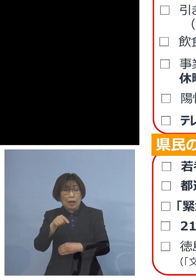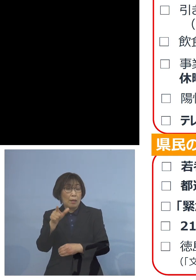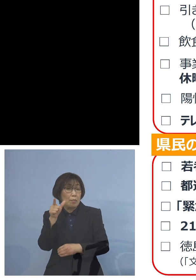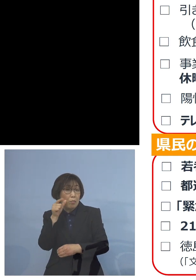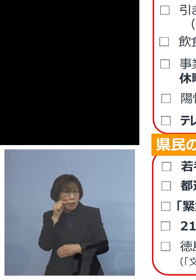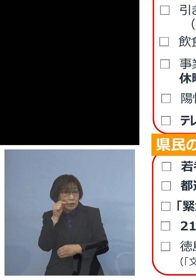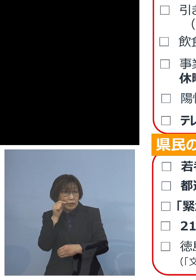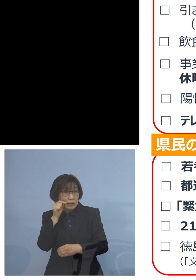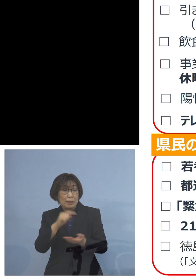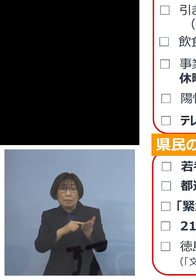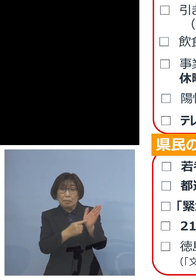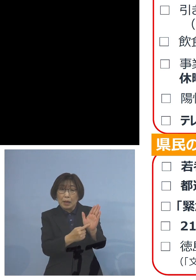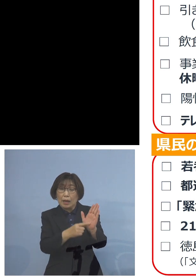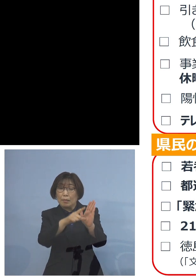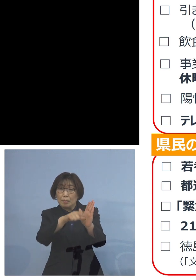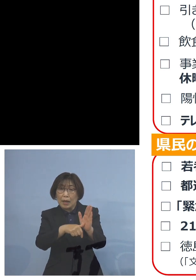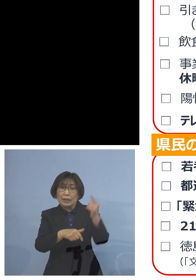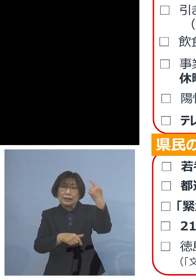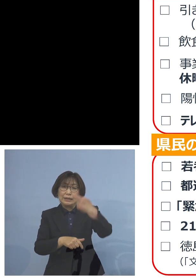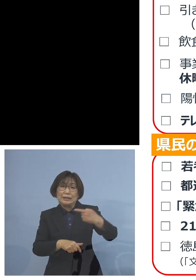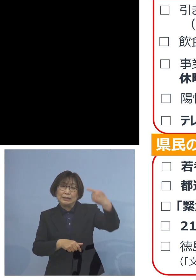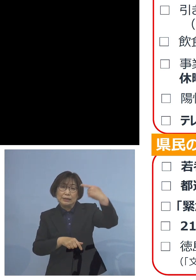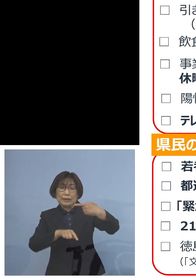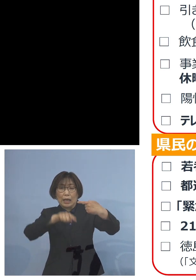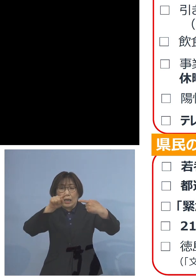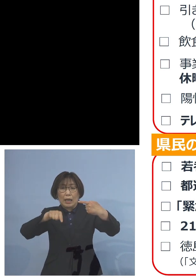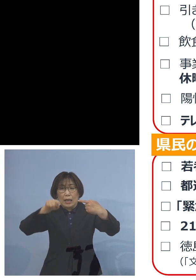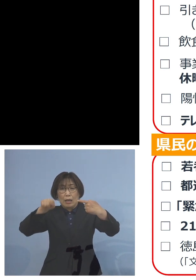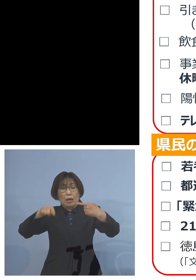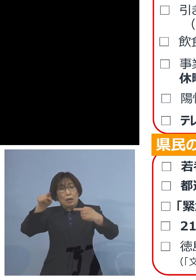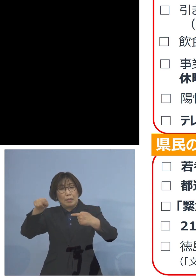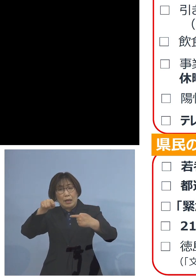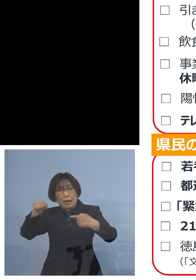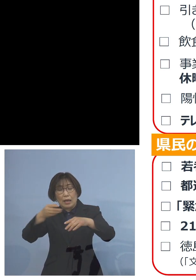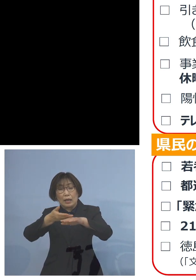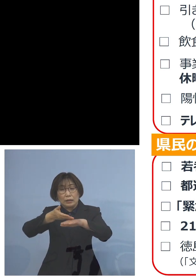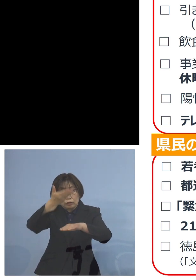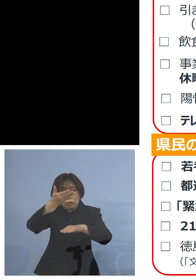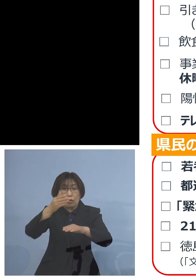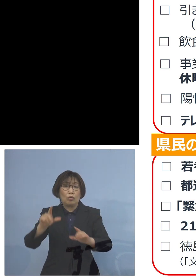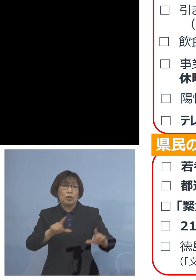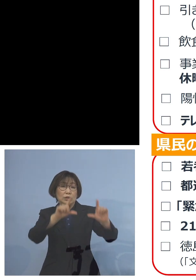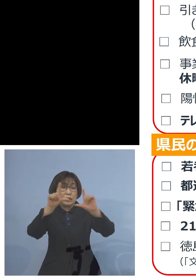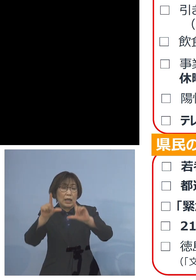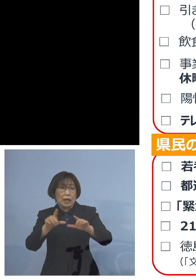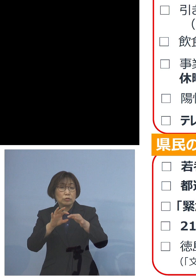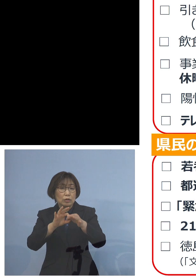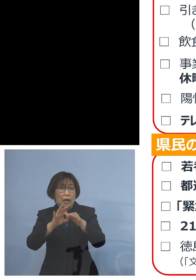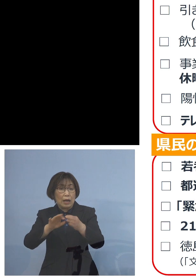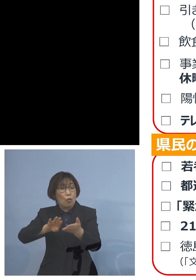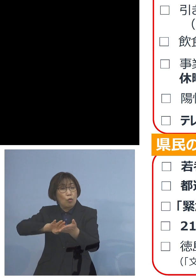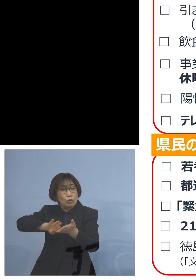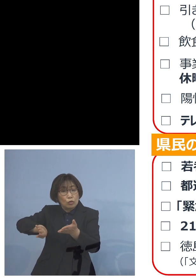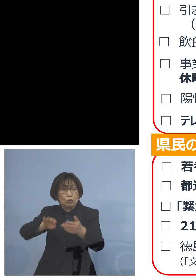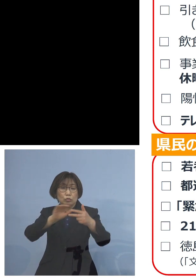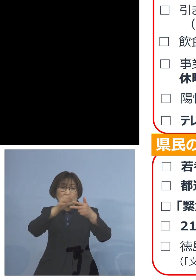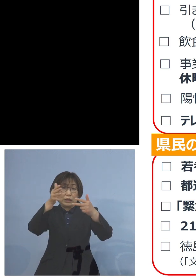1,000㎡以上の生活関連のものを 除く施設については